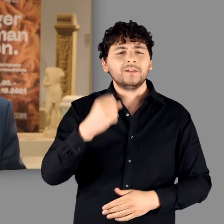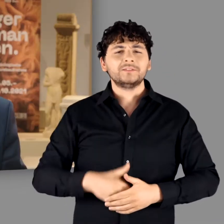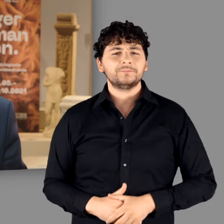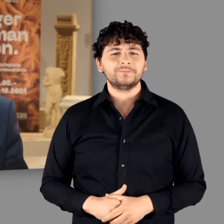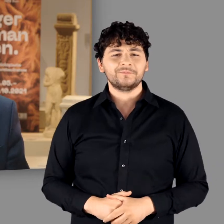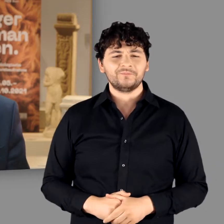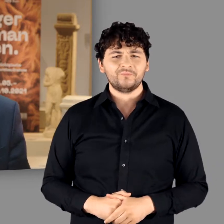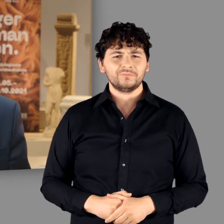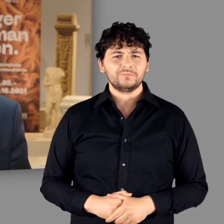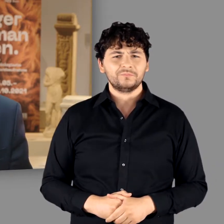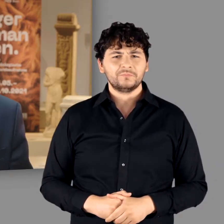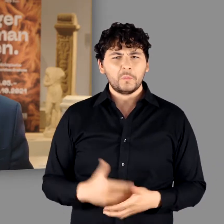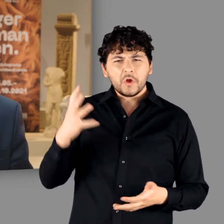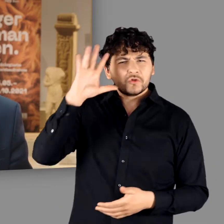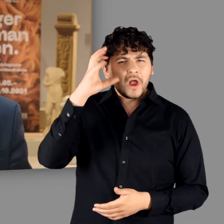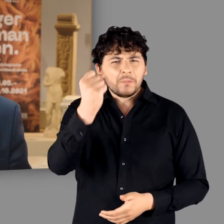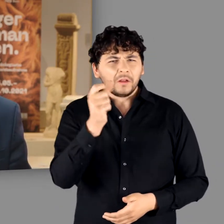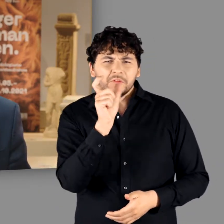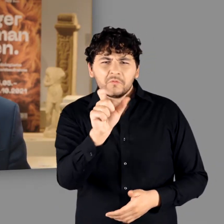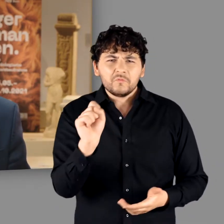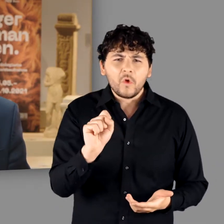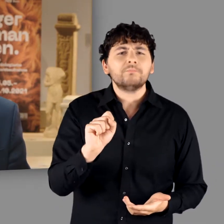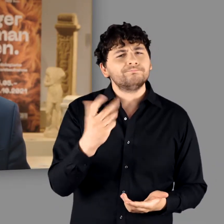Cäsar wollte den Rhein als Kulturgrenze festschreiben – als Grenze